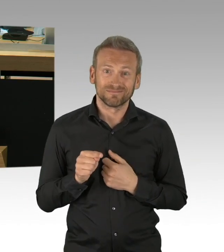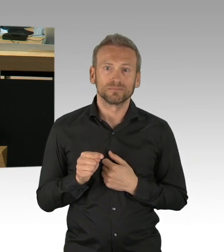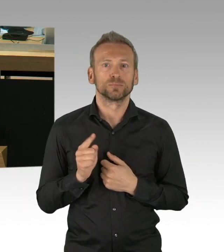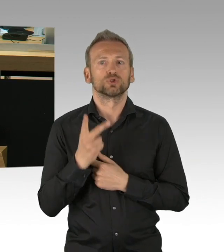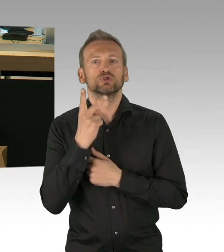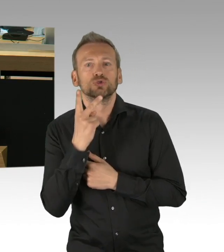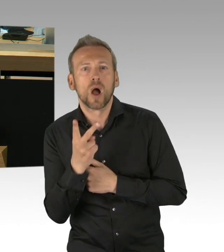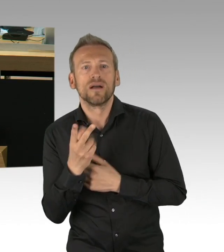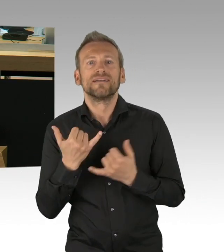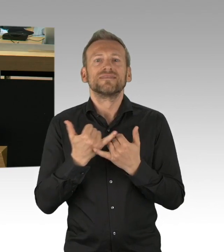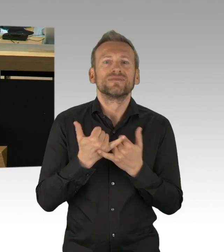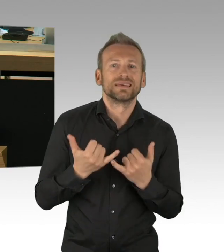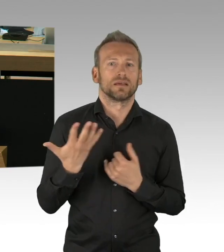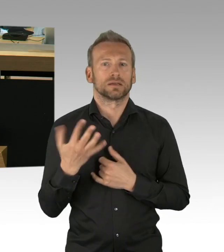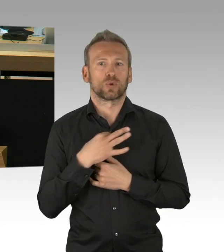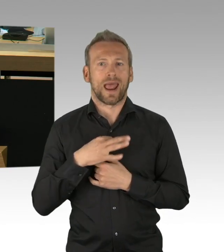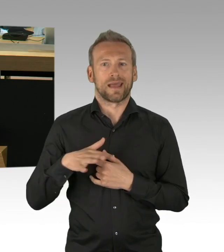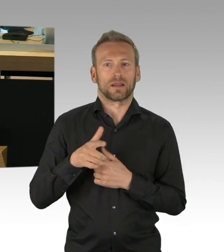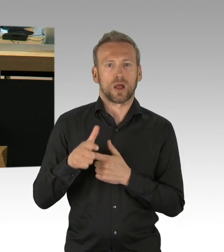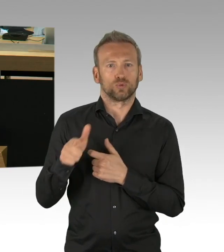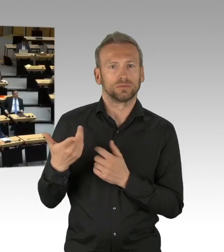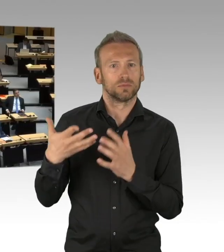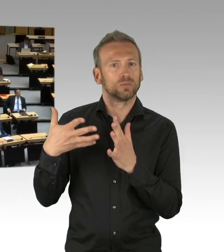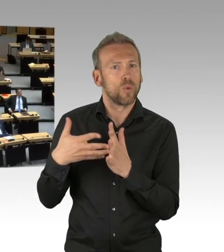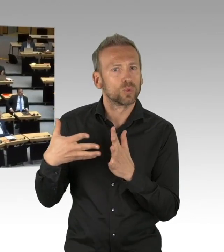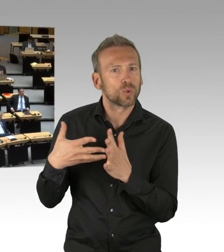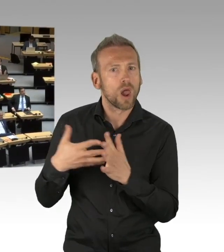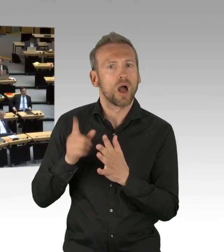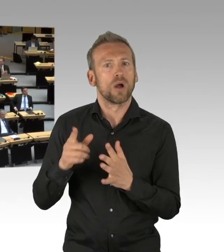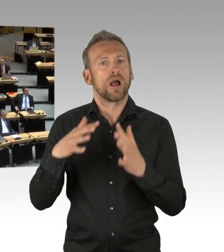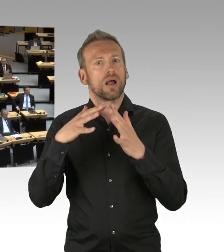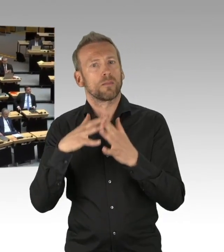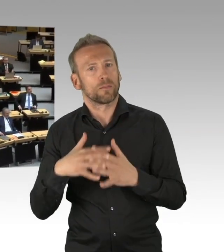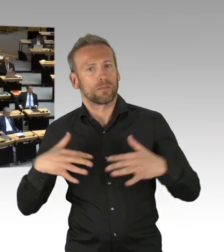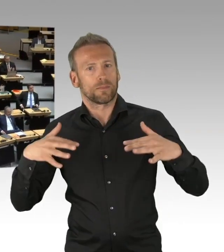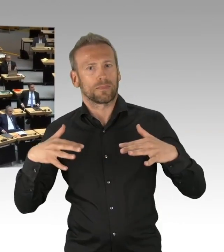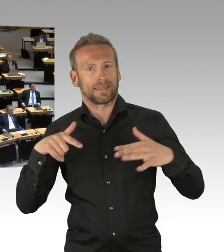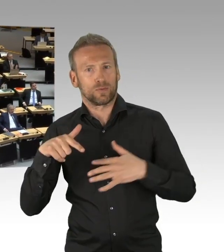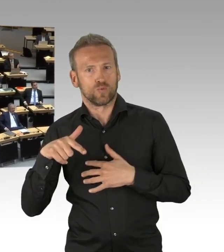konkret umgesetzt werden hier in Berlin (Beifall) und ich wüsste von der Wirtschaftsverwaltung gerne,